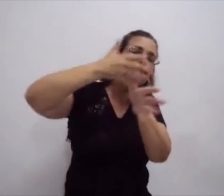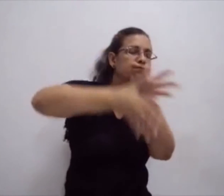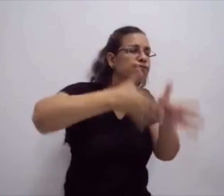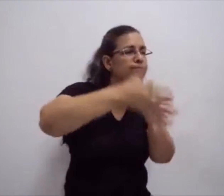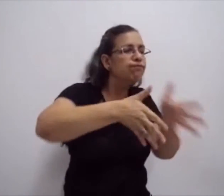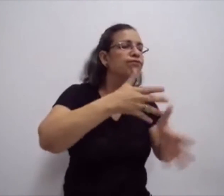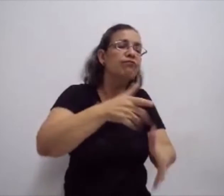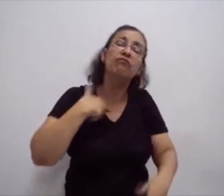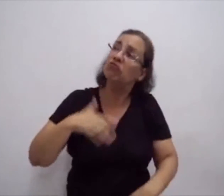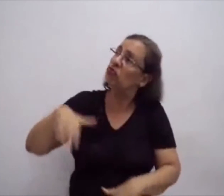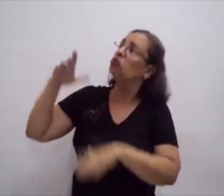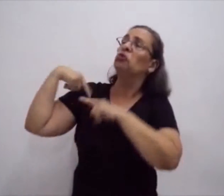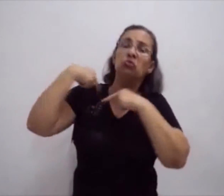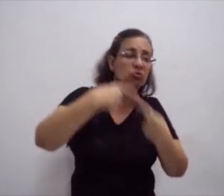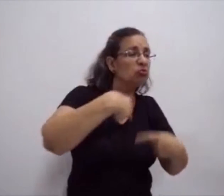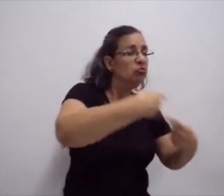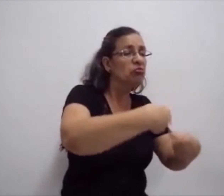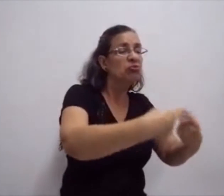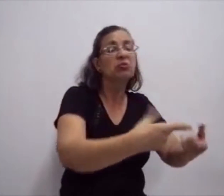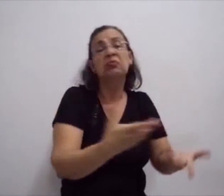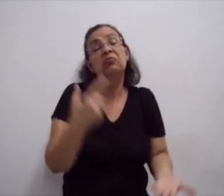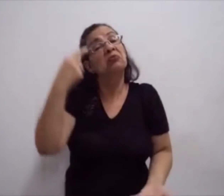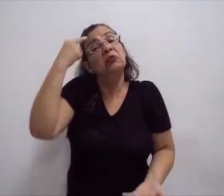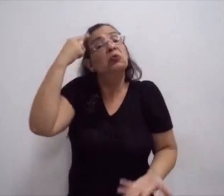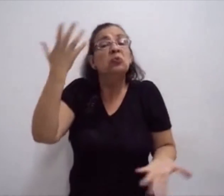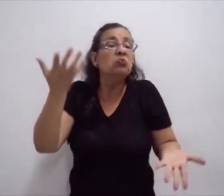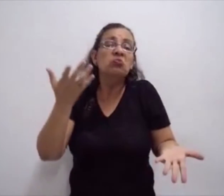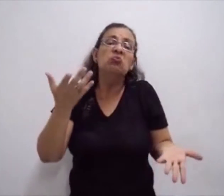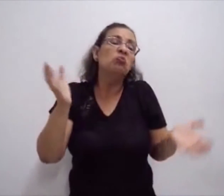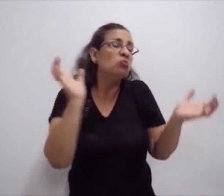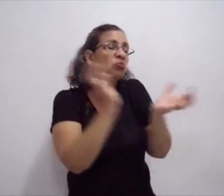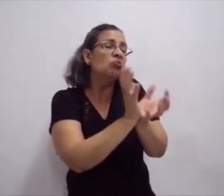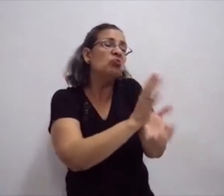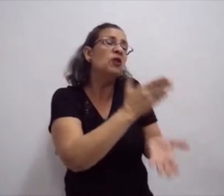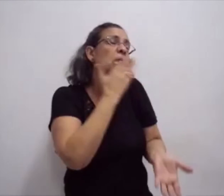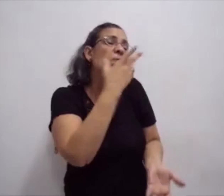e começou a ser difundida entre os grupos de surdos.